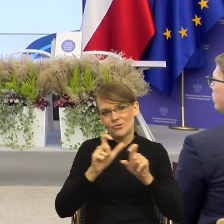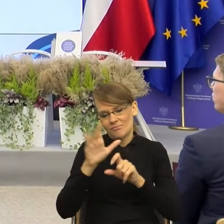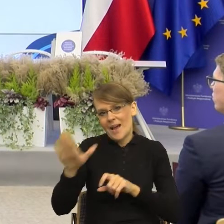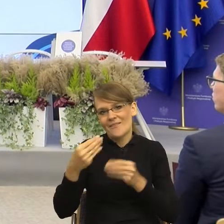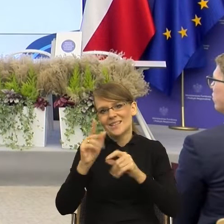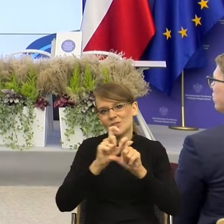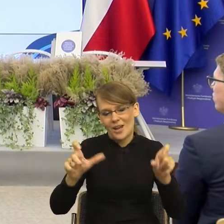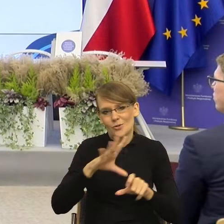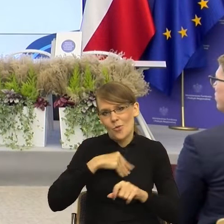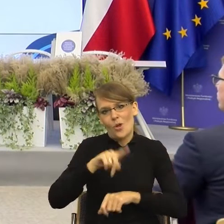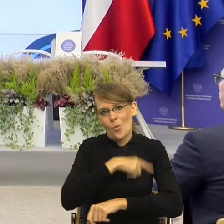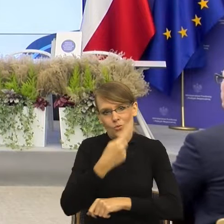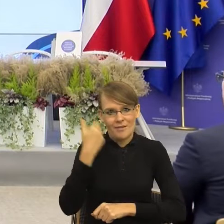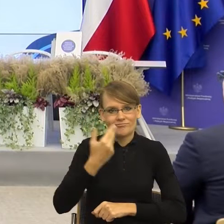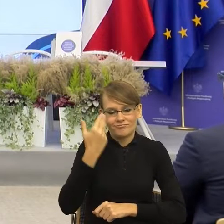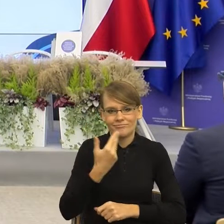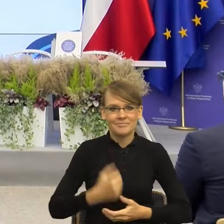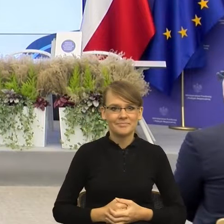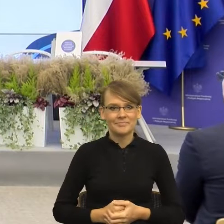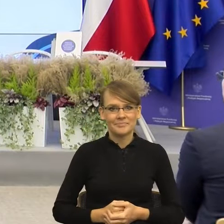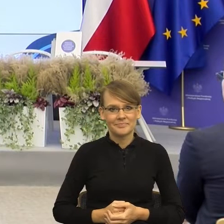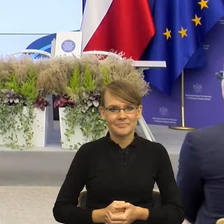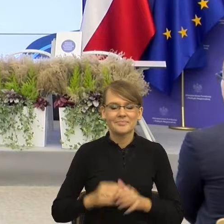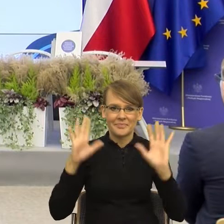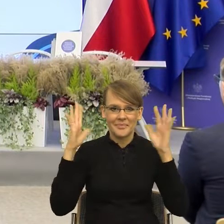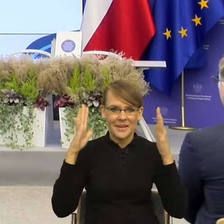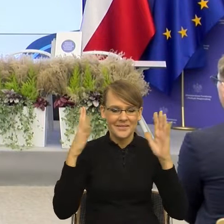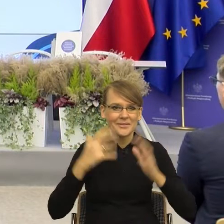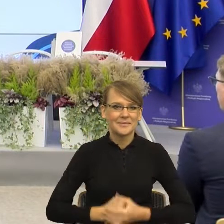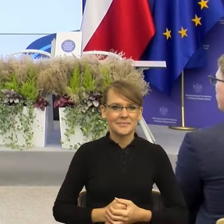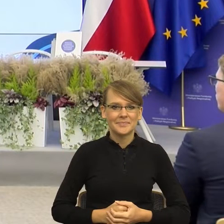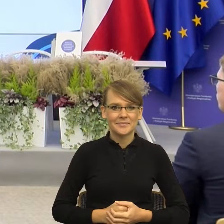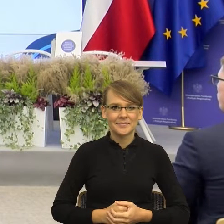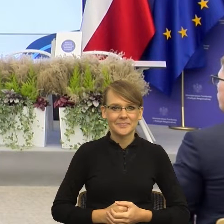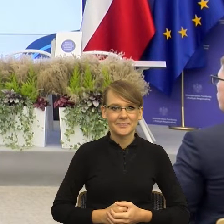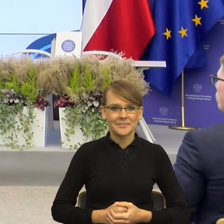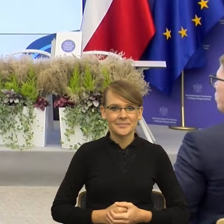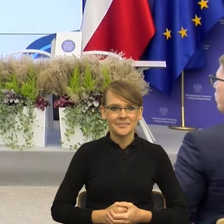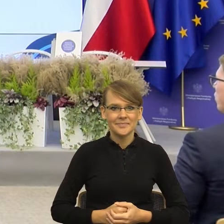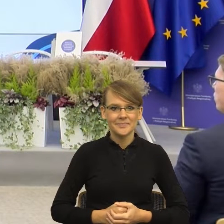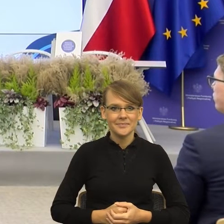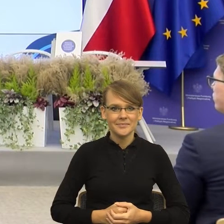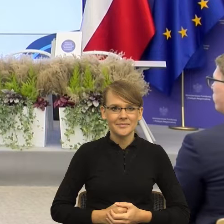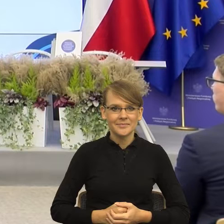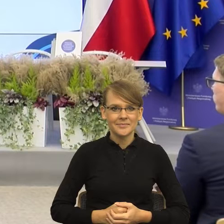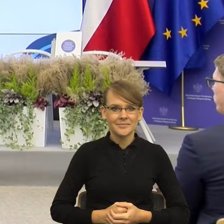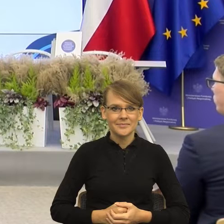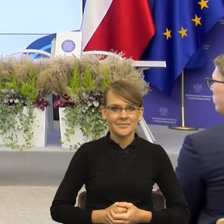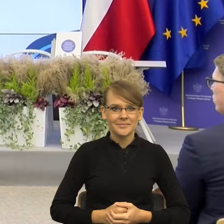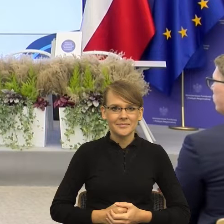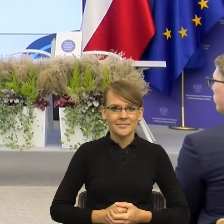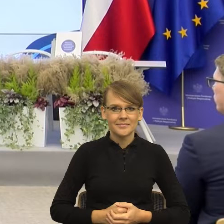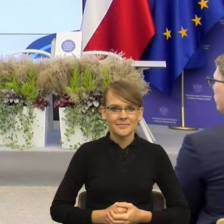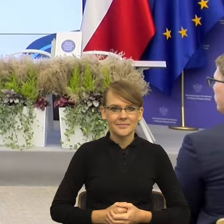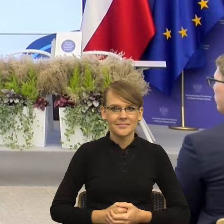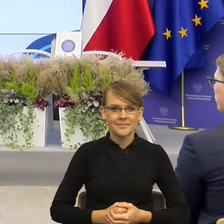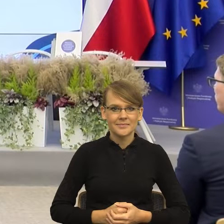Majewska. - Mogę sobie to wyciągnąć, tak? Szanowni Państwo, ja chyba